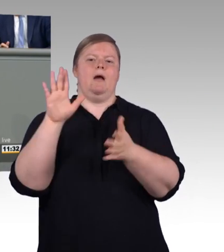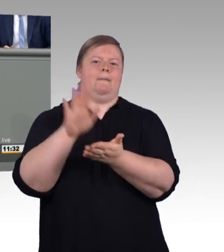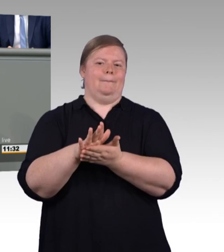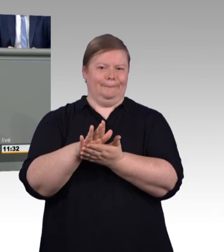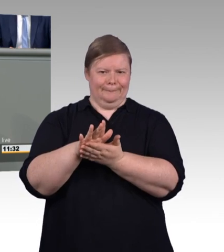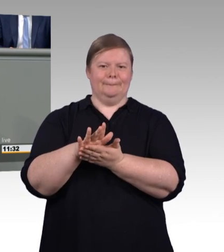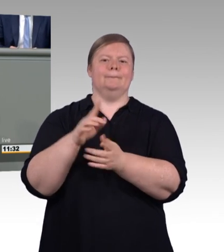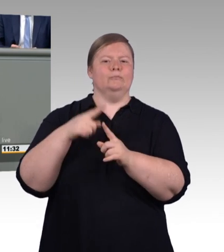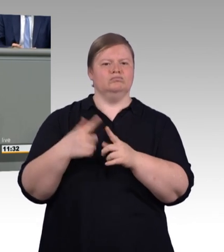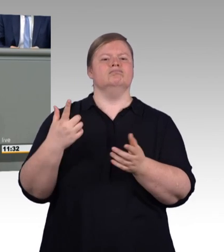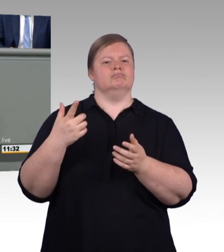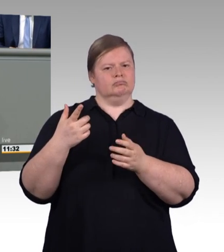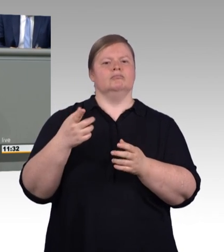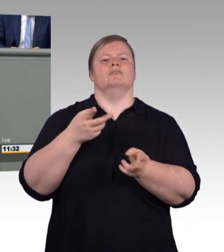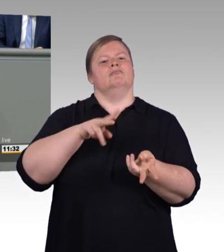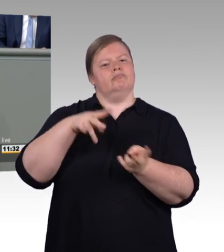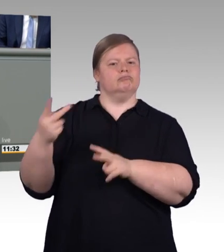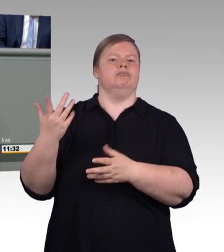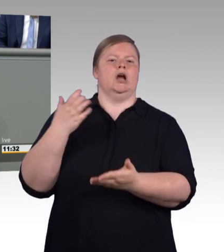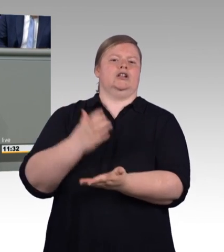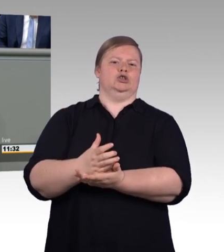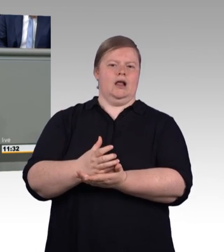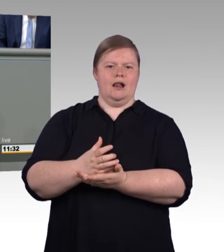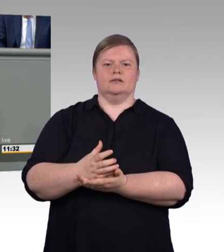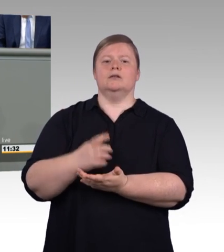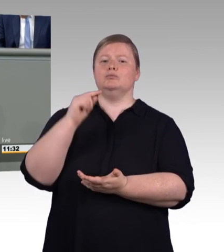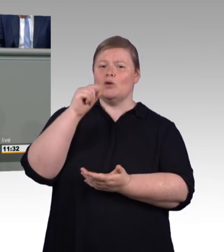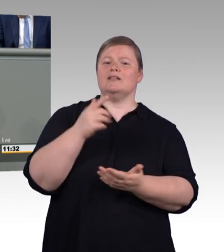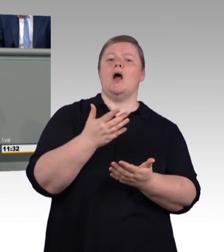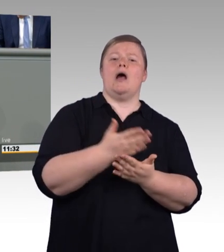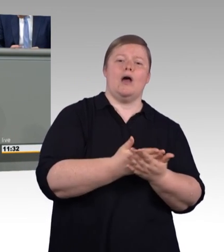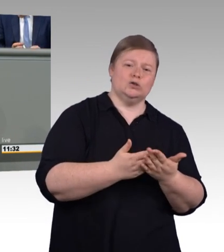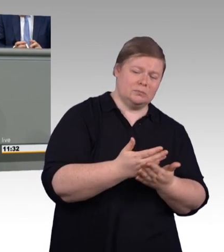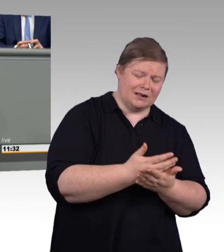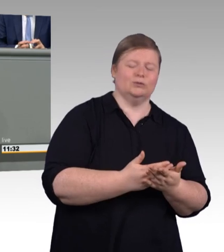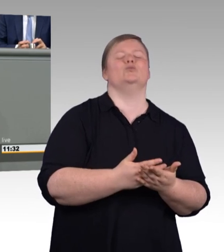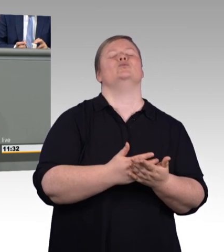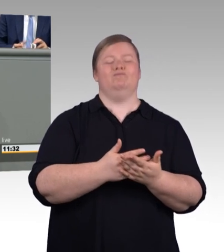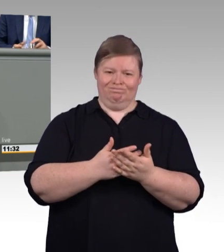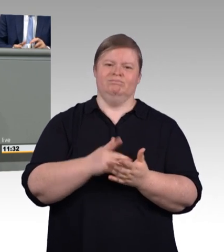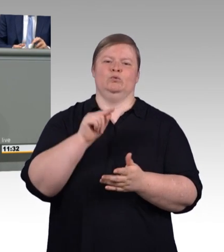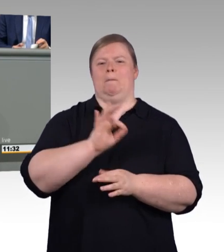Aber nach einer Ausbildung ist noch lange nicht Schluss. Wer will, für den kann es weitergehen